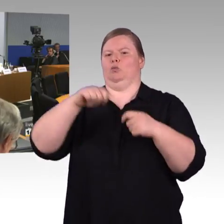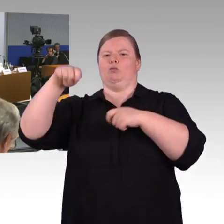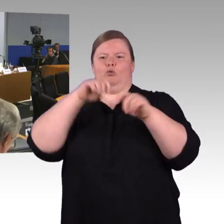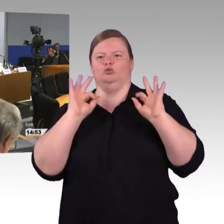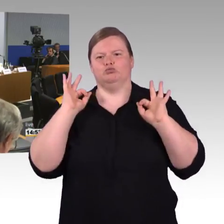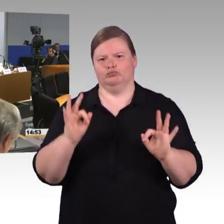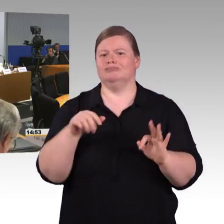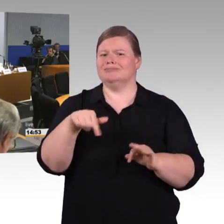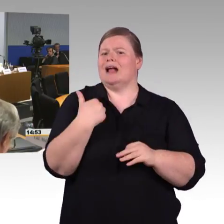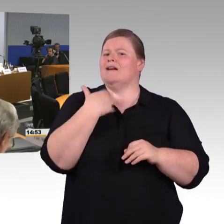Das Mikrofon bitte!